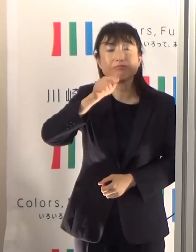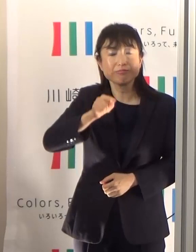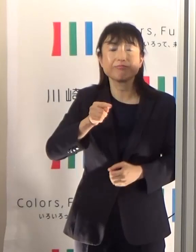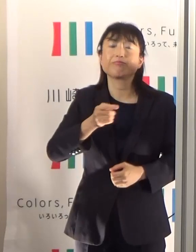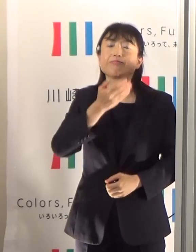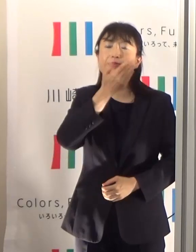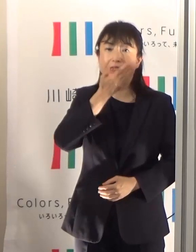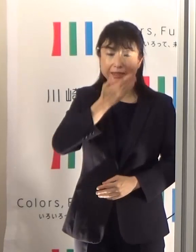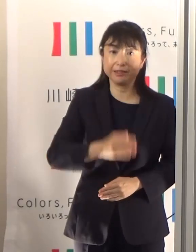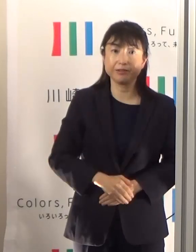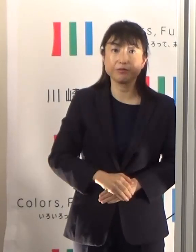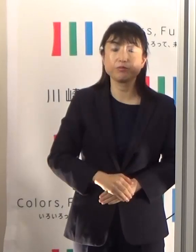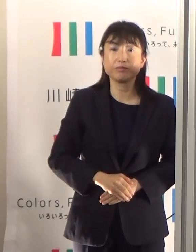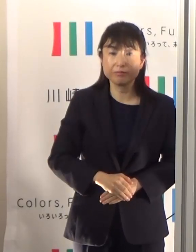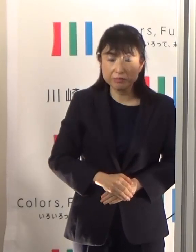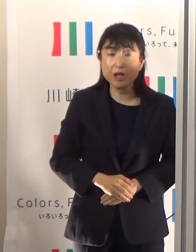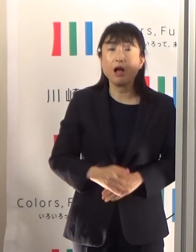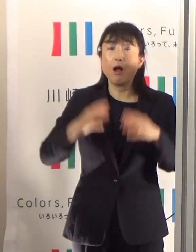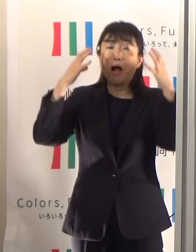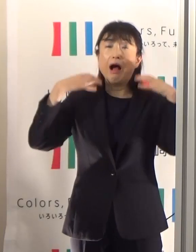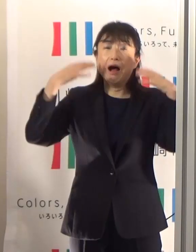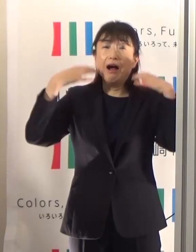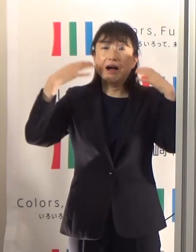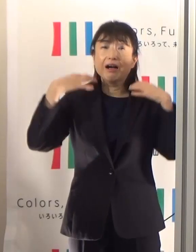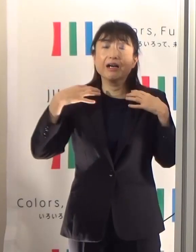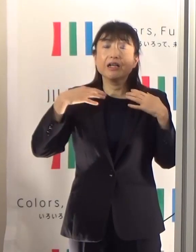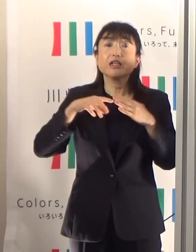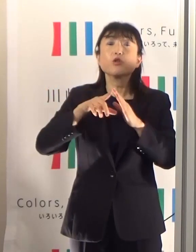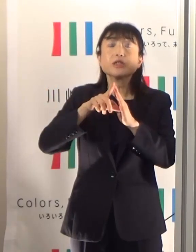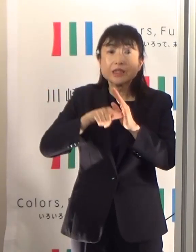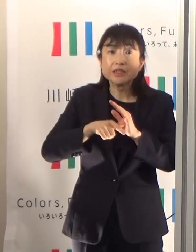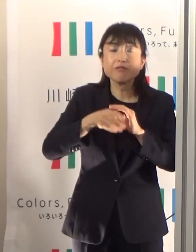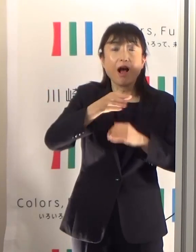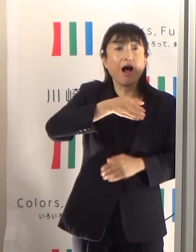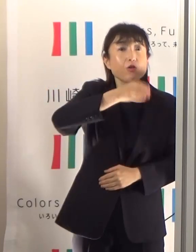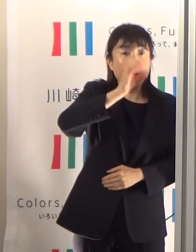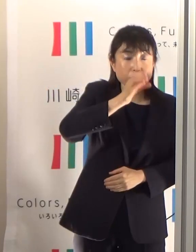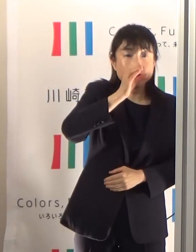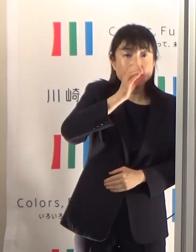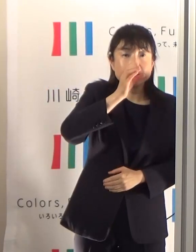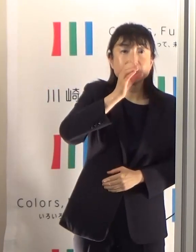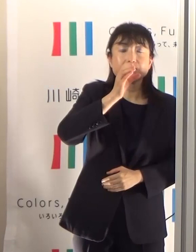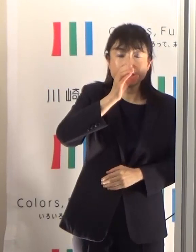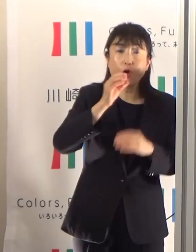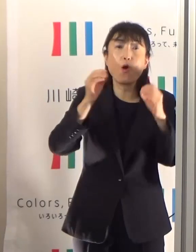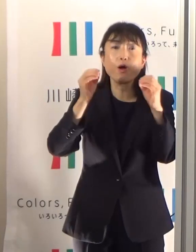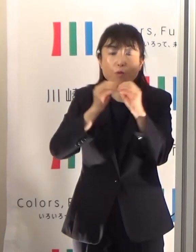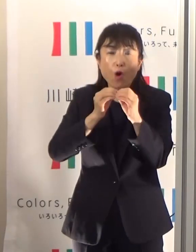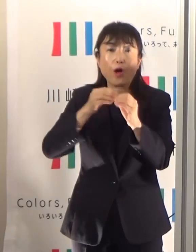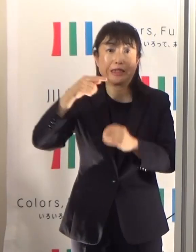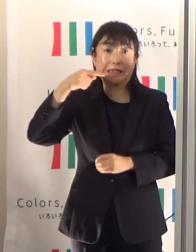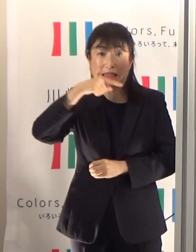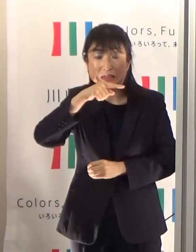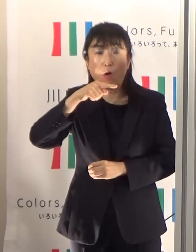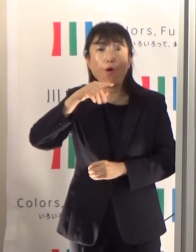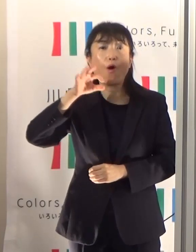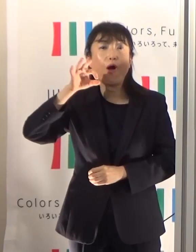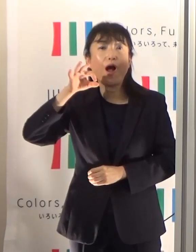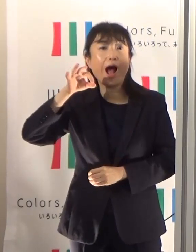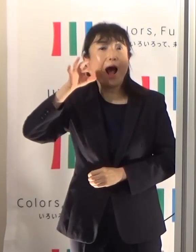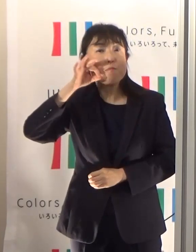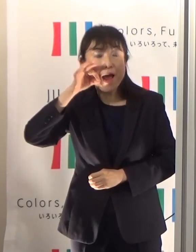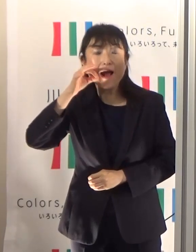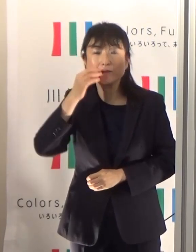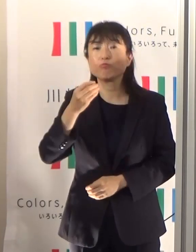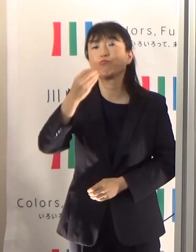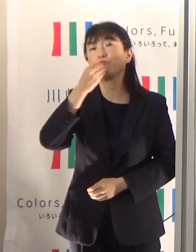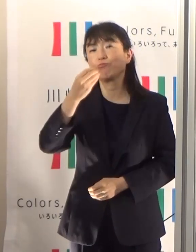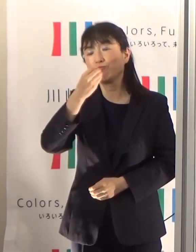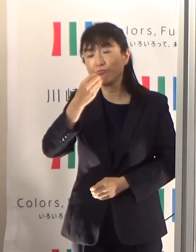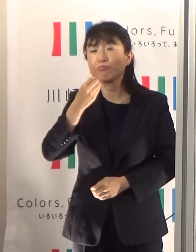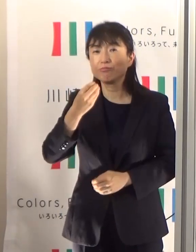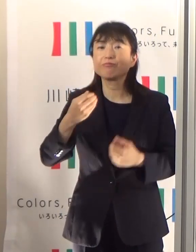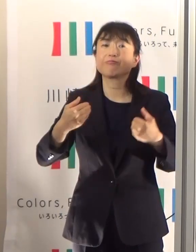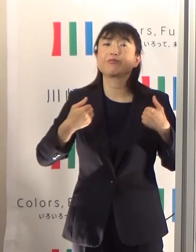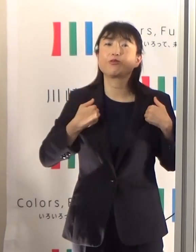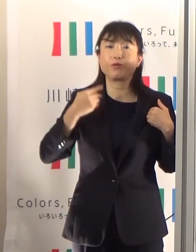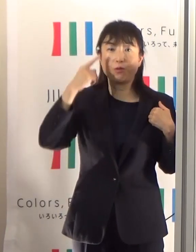そしてもちろん大量に汗をかいたときには、水分とともに塩分、塩ですとかあるいは飴とかで補っていくということも必要かと思います